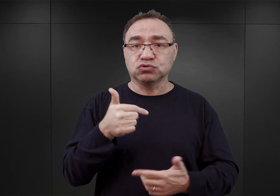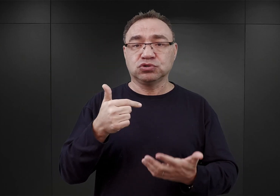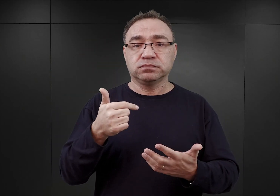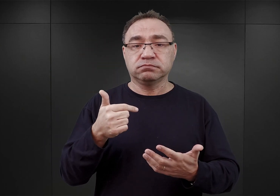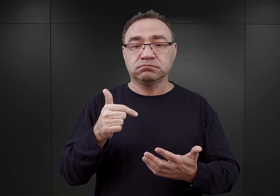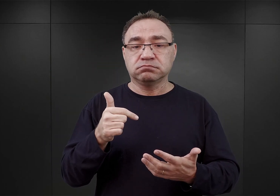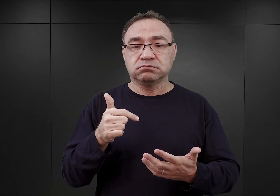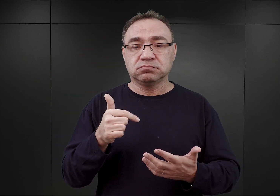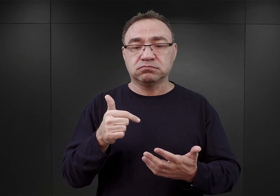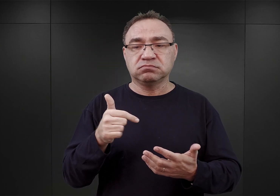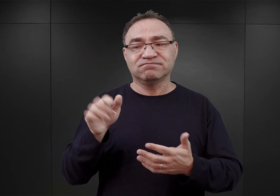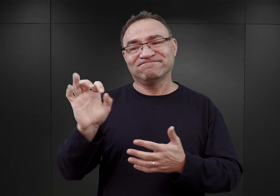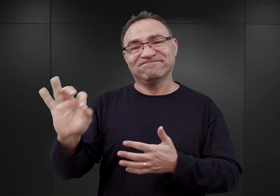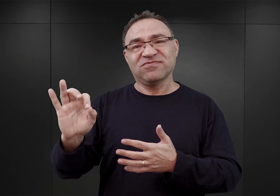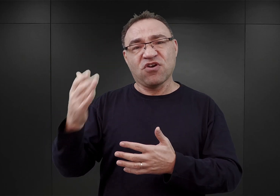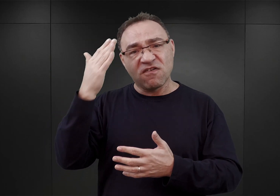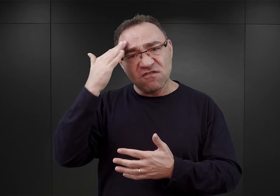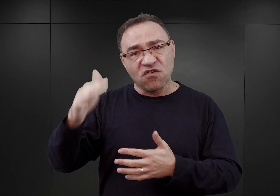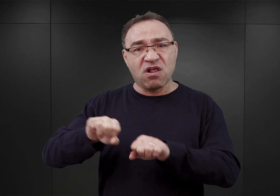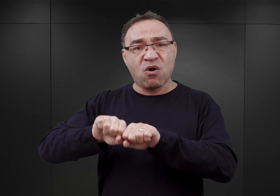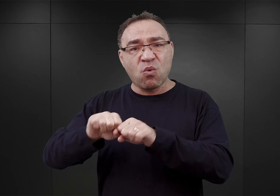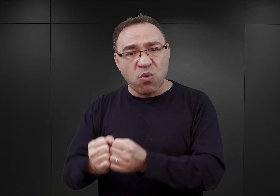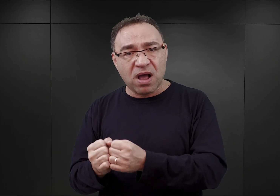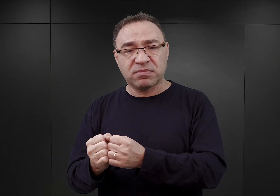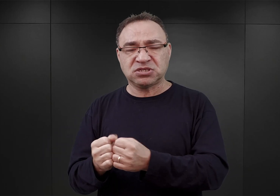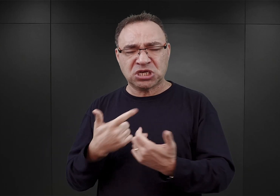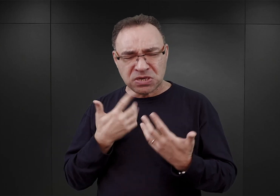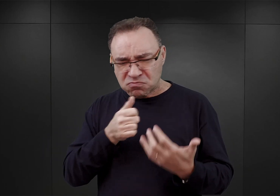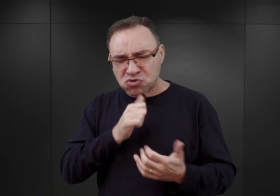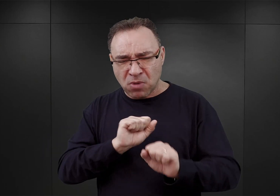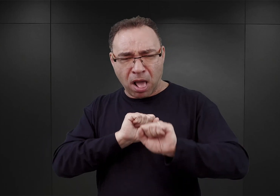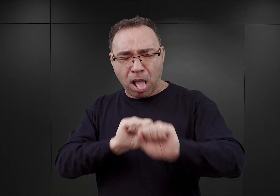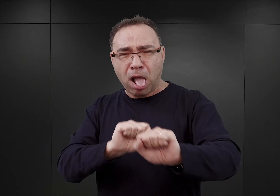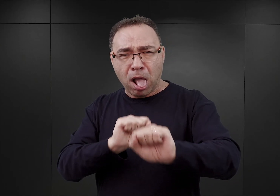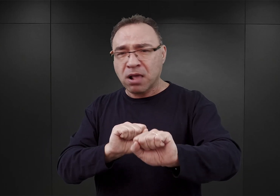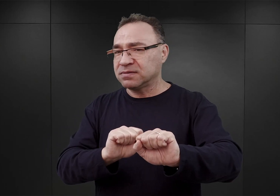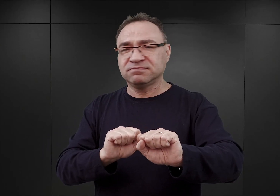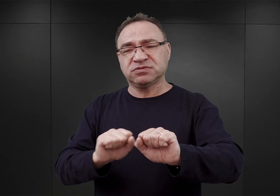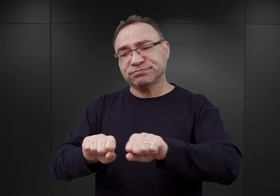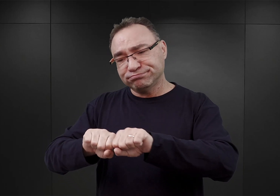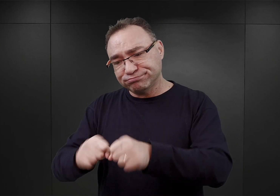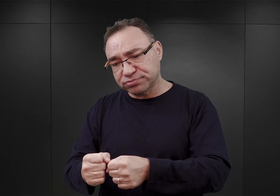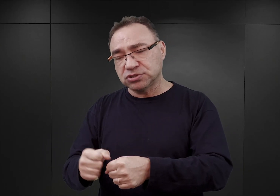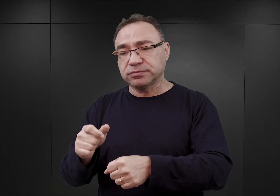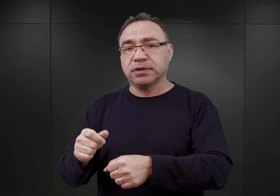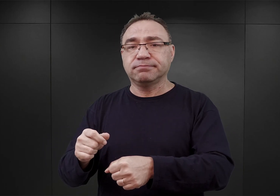złamać wolę ewentualnego oporu ze strony więźniów, po drugie, przyzwyczaić ich do tego, że mają